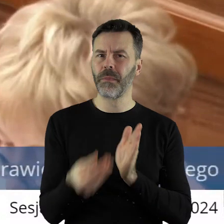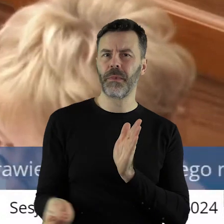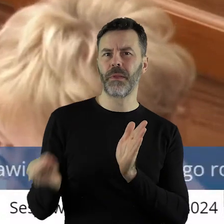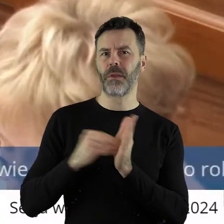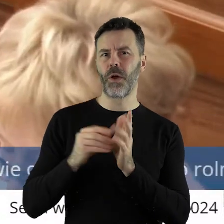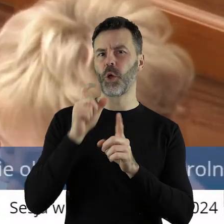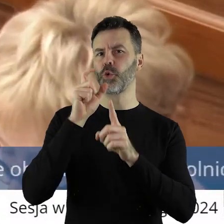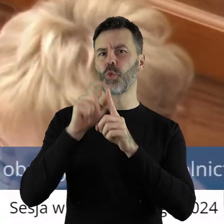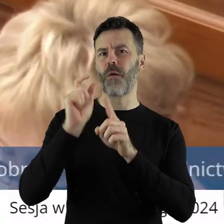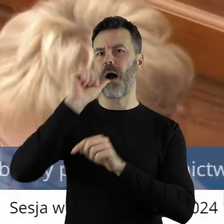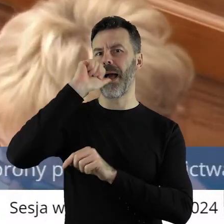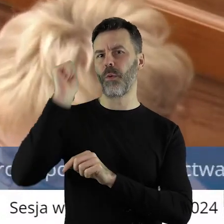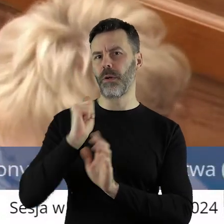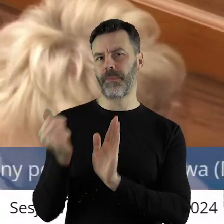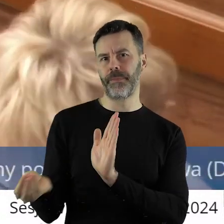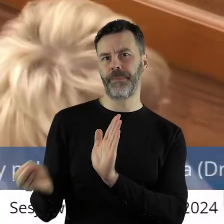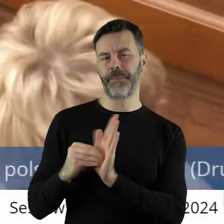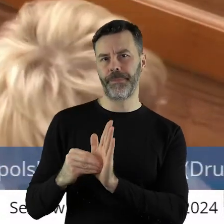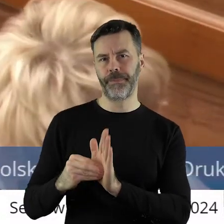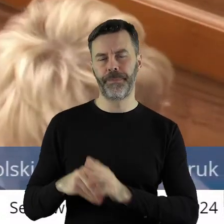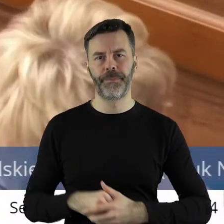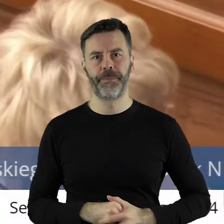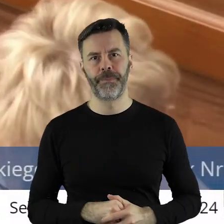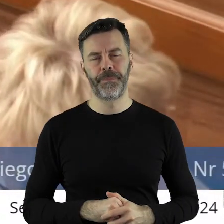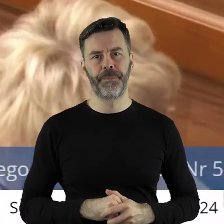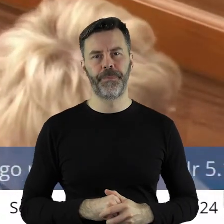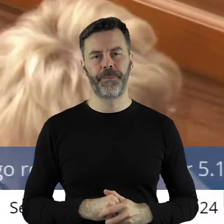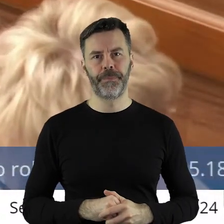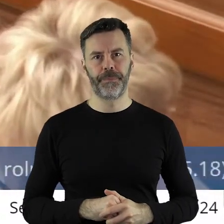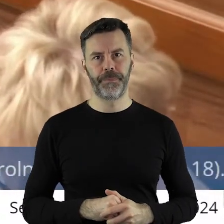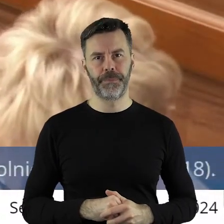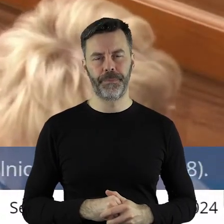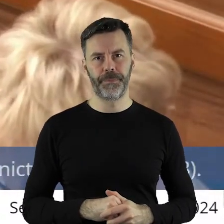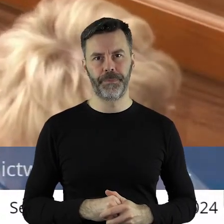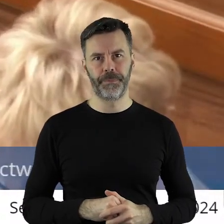nie powinniśmy. Tak samo uważam, że